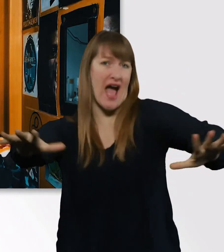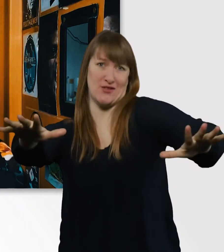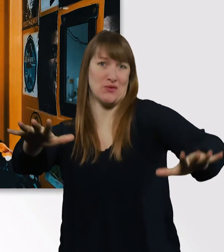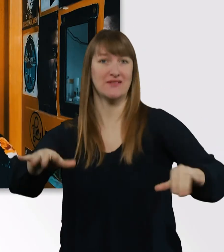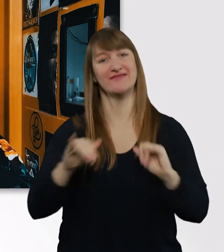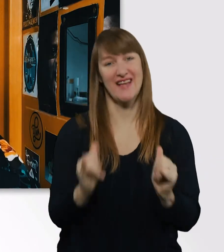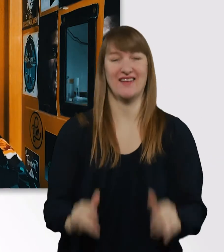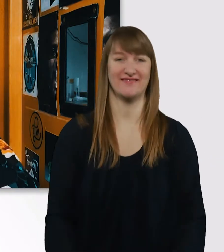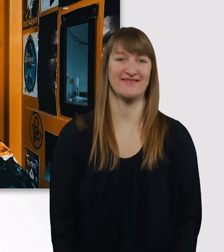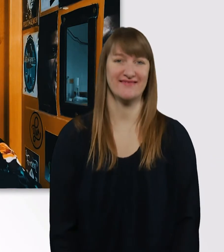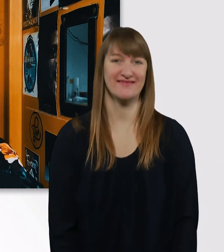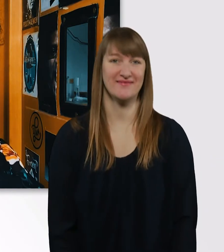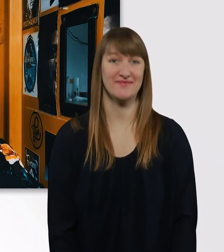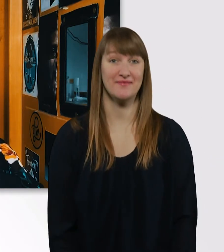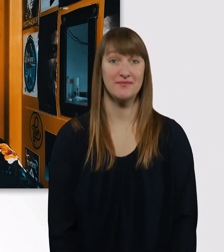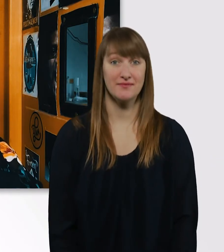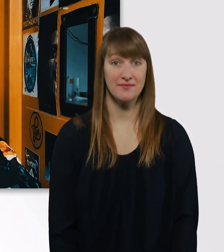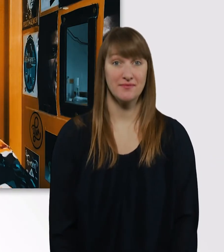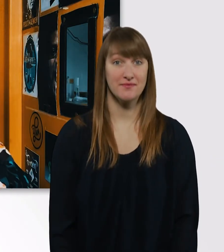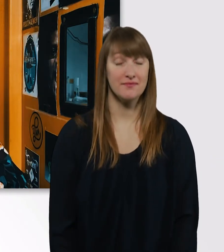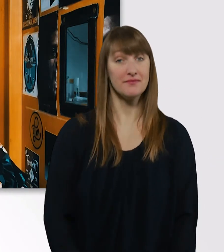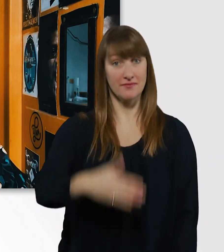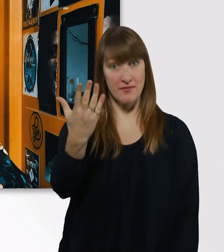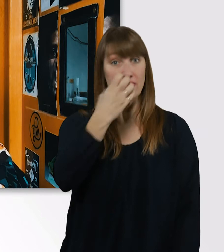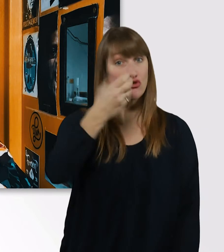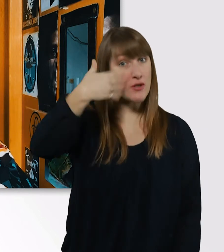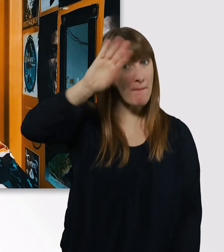Wenn ihr mehr von mir erfahren wollt, dann abonniert den Kanal.